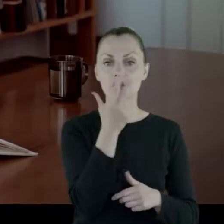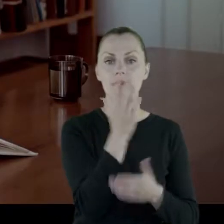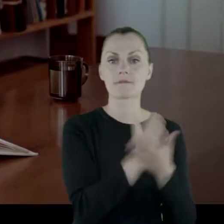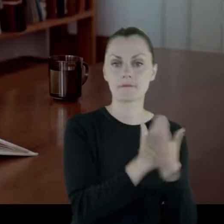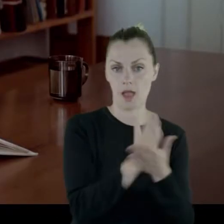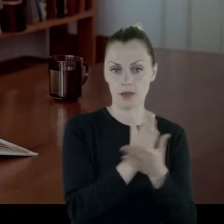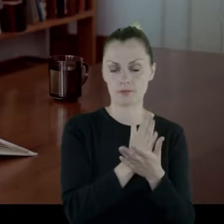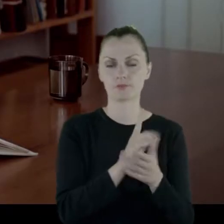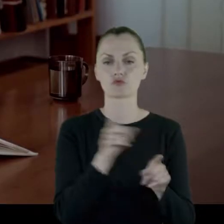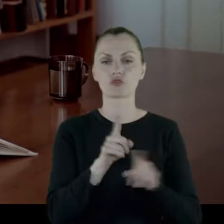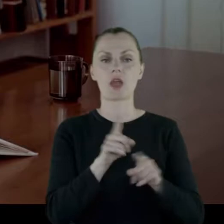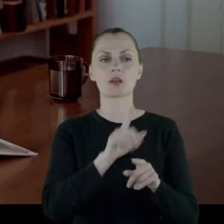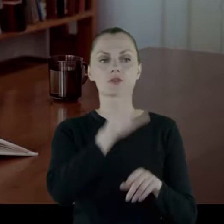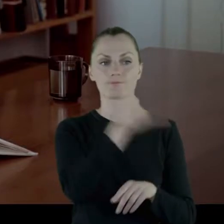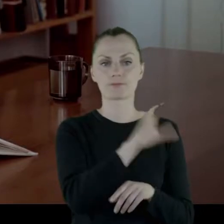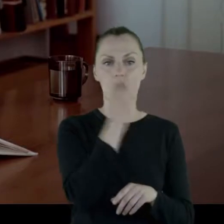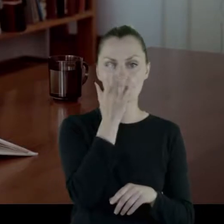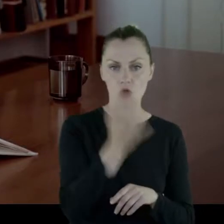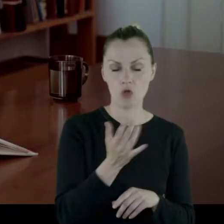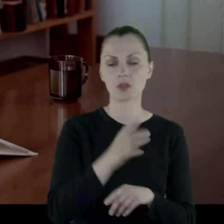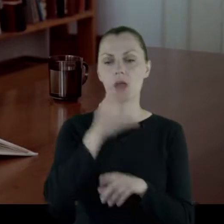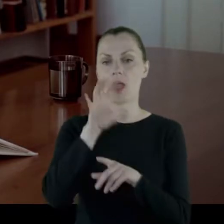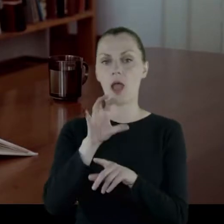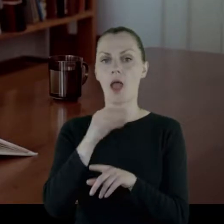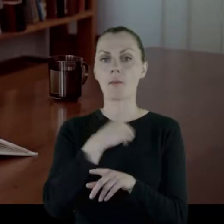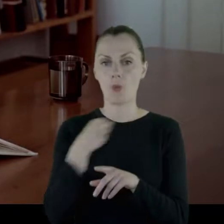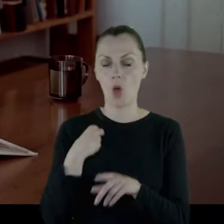To znaczy były Rosjanki, Polki i Żydówki.